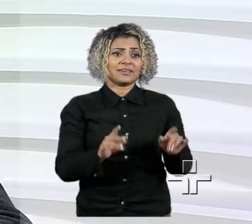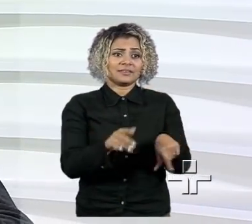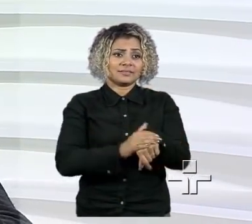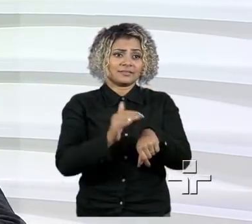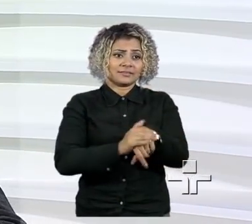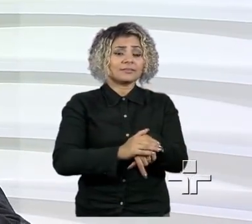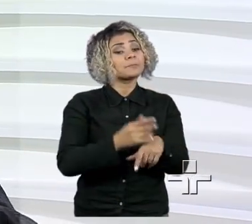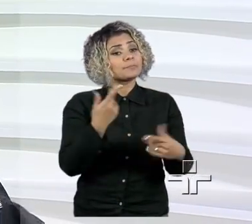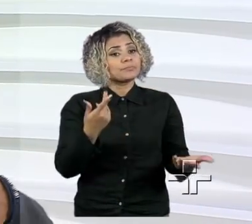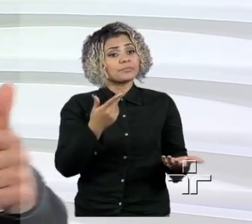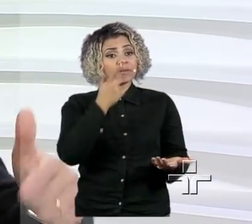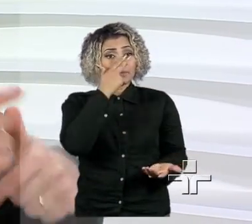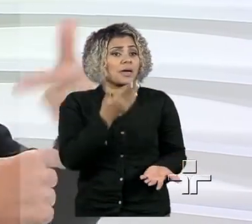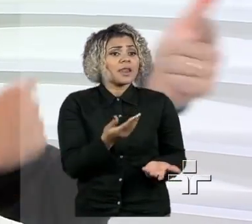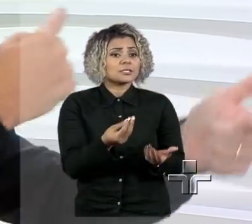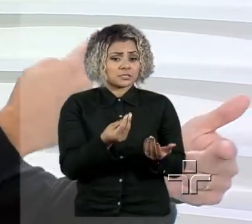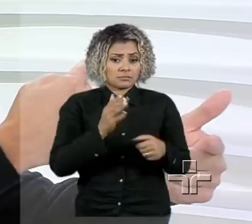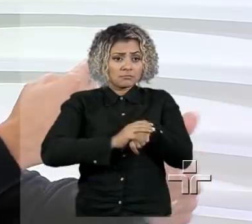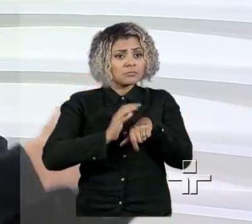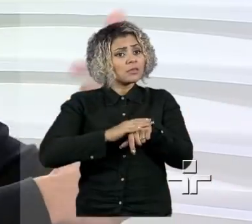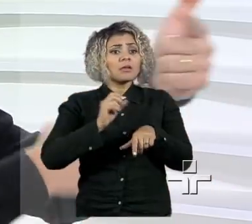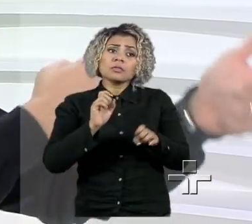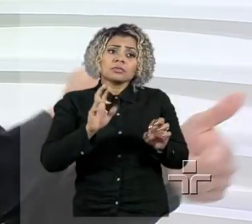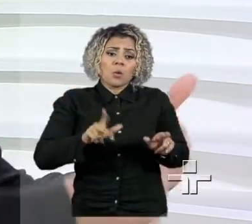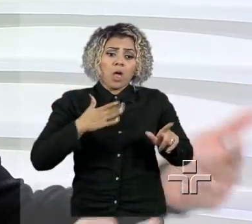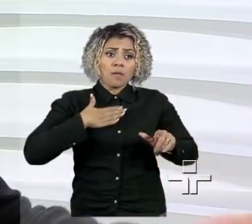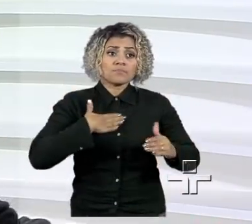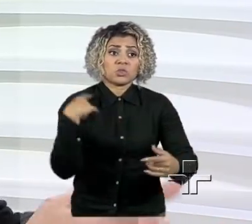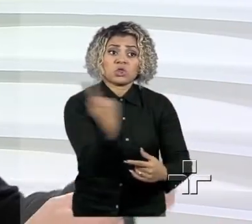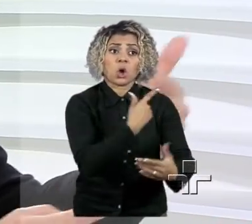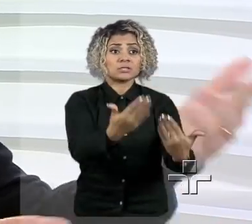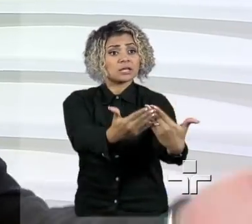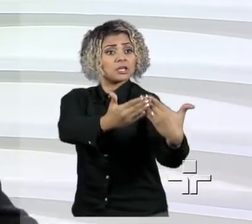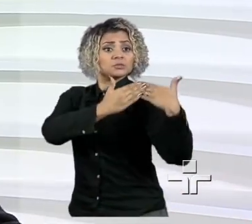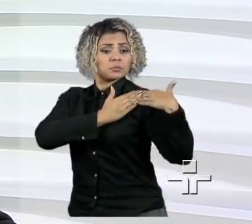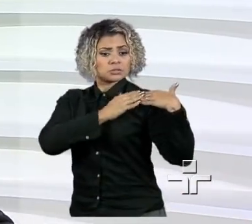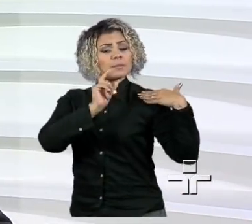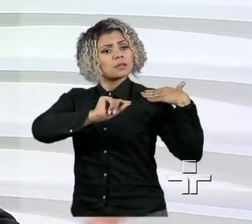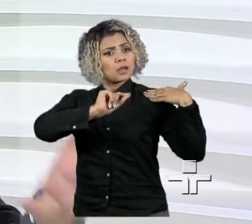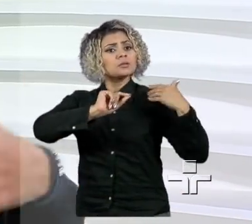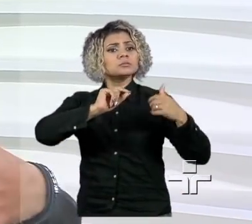recebi oportunidades da vida e é nosso papel mostrar para as pessoas que elas também podem ter oportunidade.